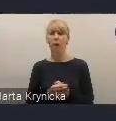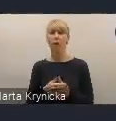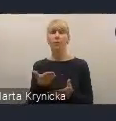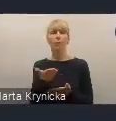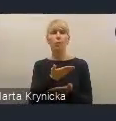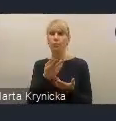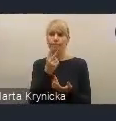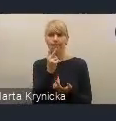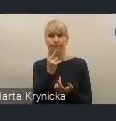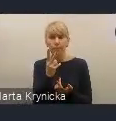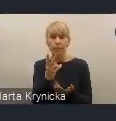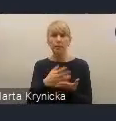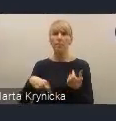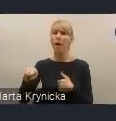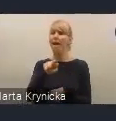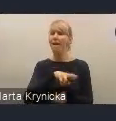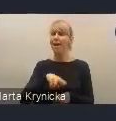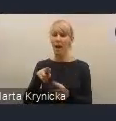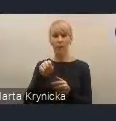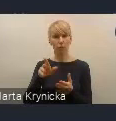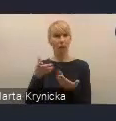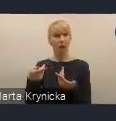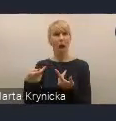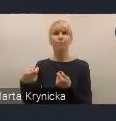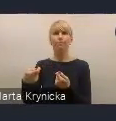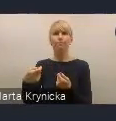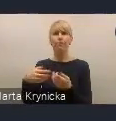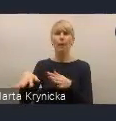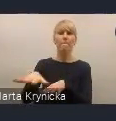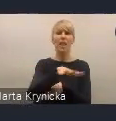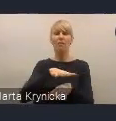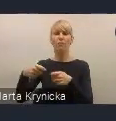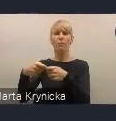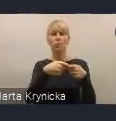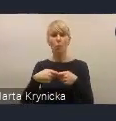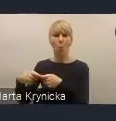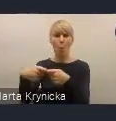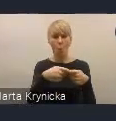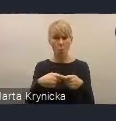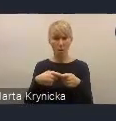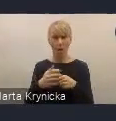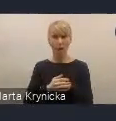jako taką platformę współpracy. Co roku organizujemy krajowe fora miejskie,